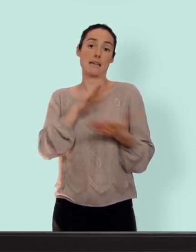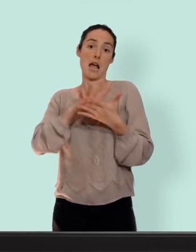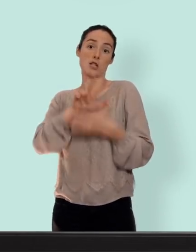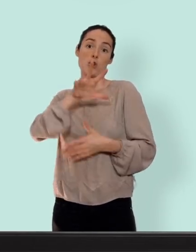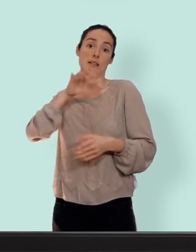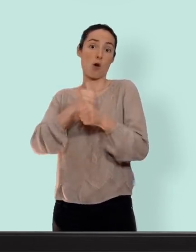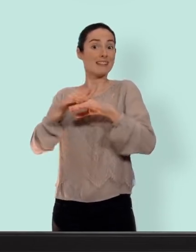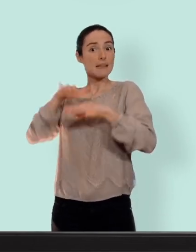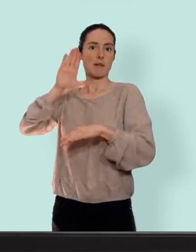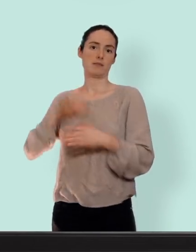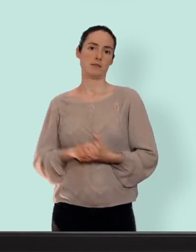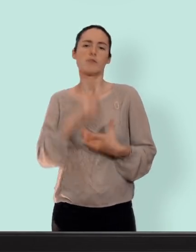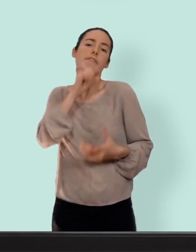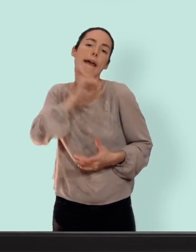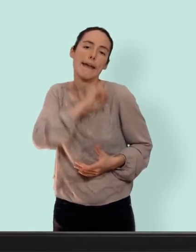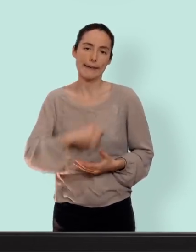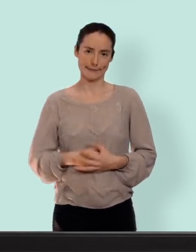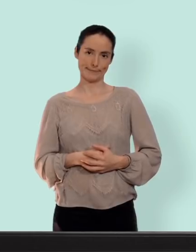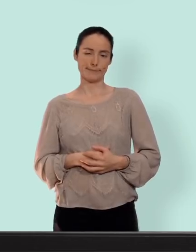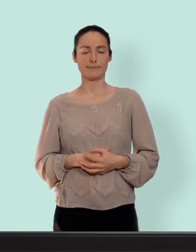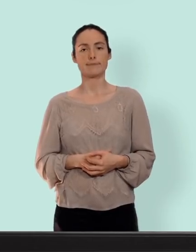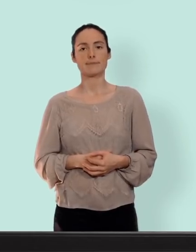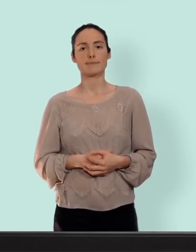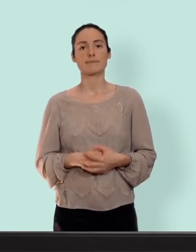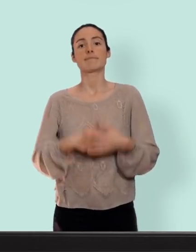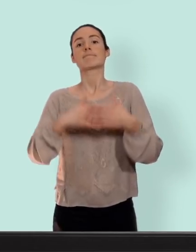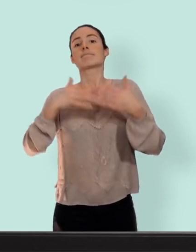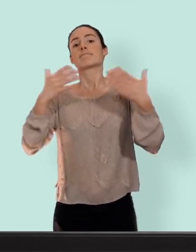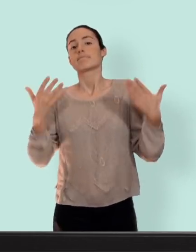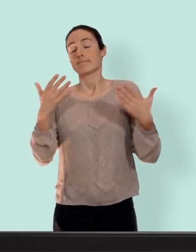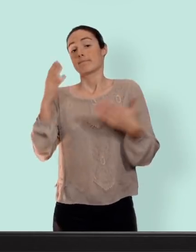(voix off) "tu sais ce qu'elle te dit la vielle !" il est quand même à noter que le risque est